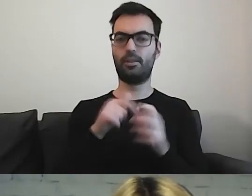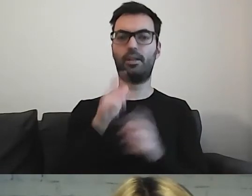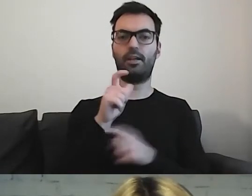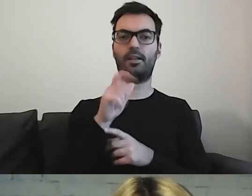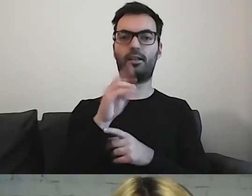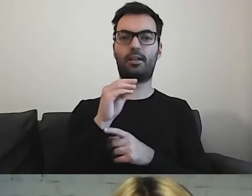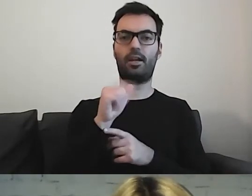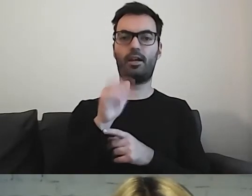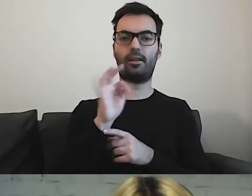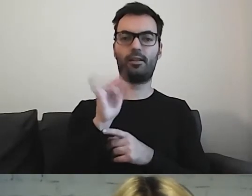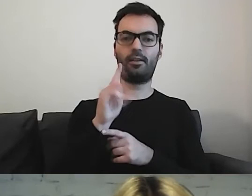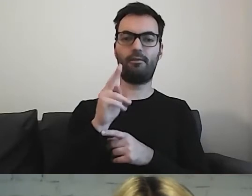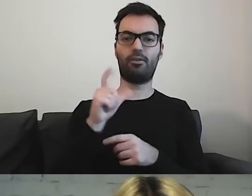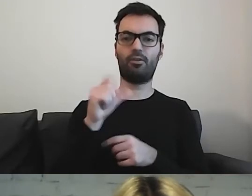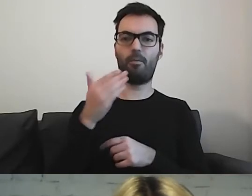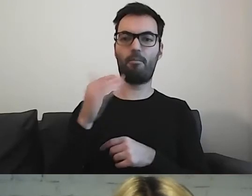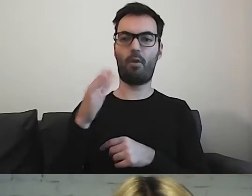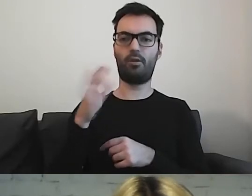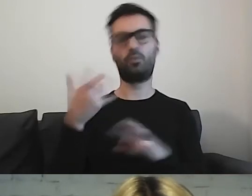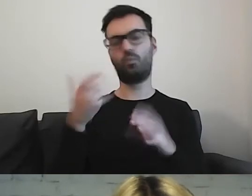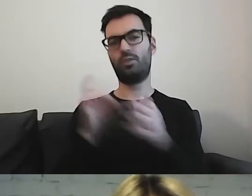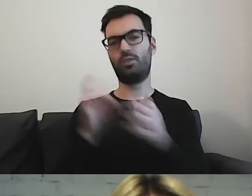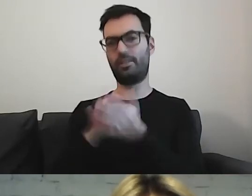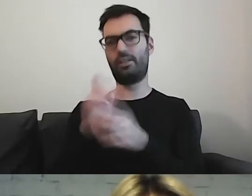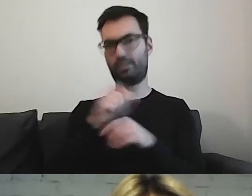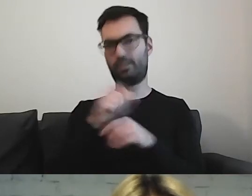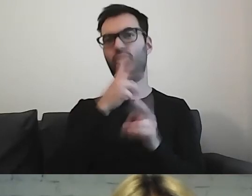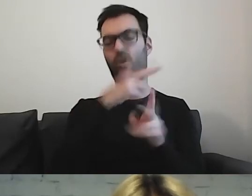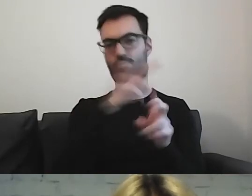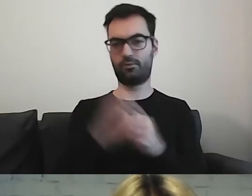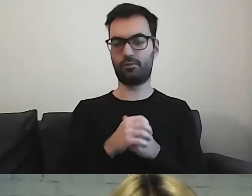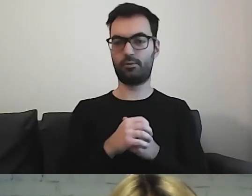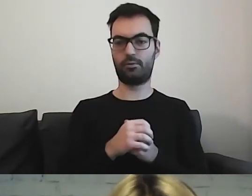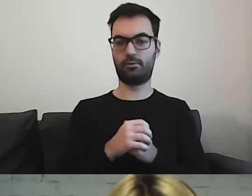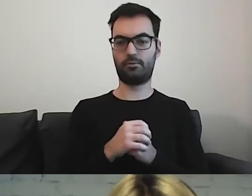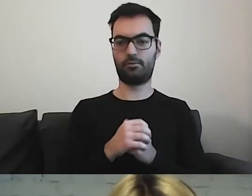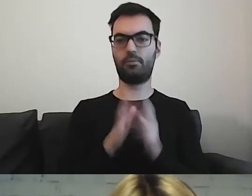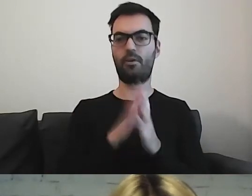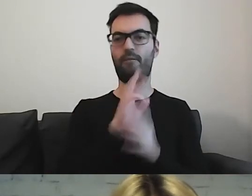Są na tej licencji, ale są bezpłatne. MAŁGORZATA: Przeliterujesz mi adres strony? Od razu wpiszę w czat.